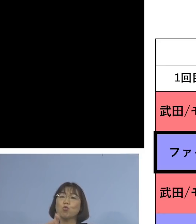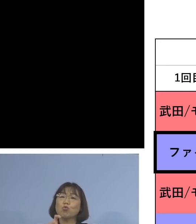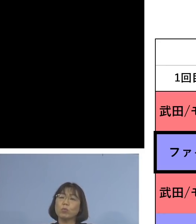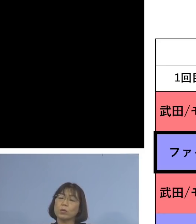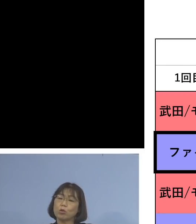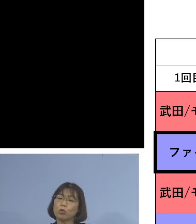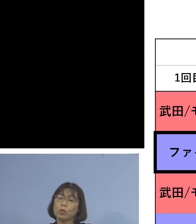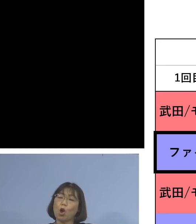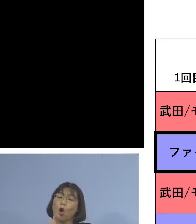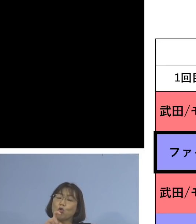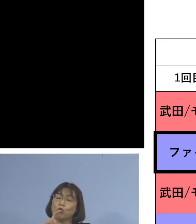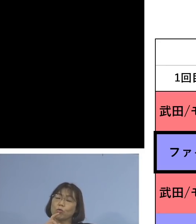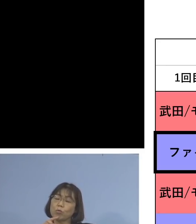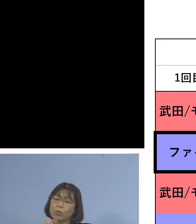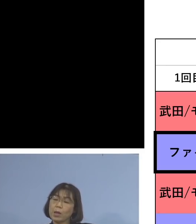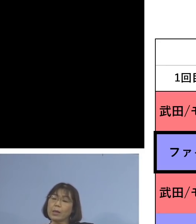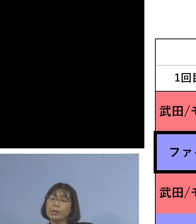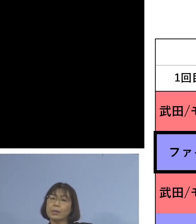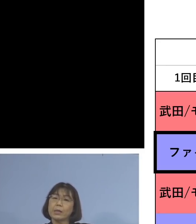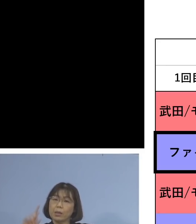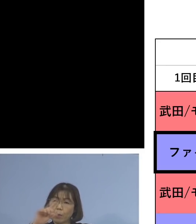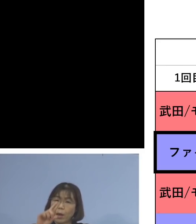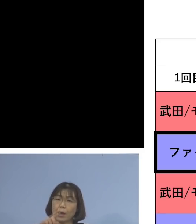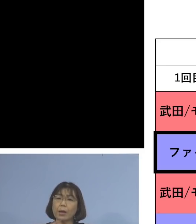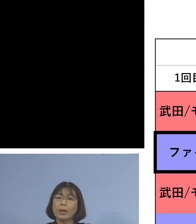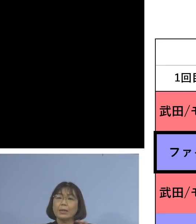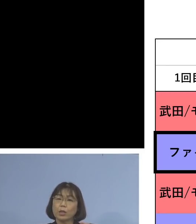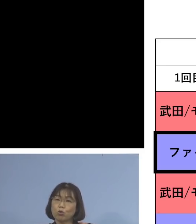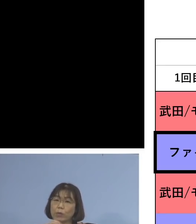2回というか この時と比べて20.0倍